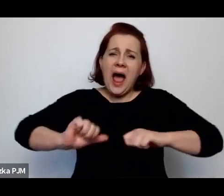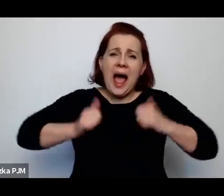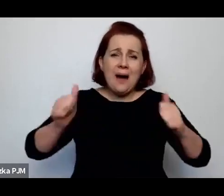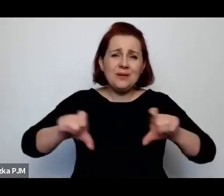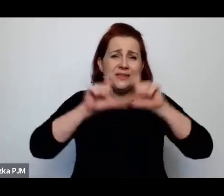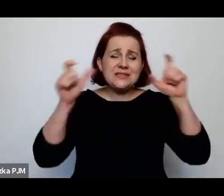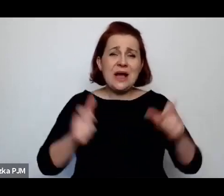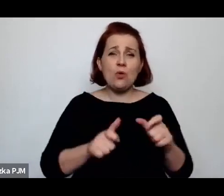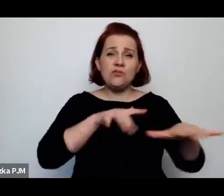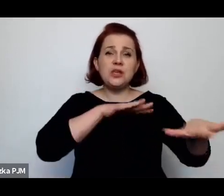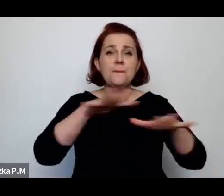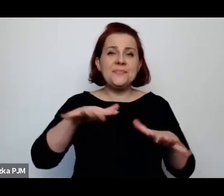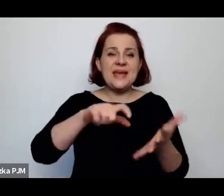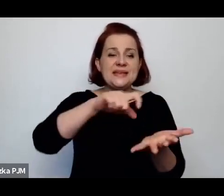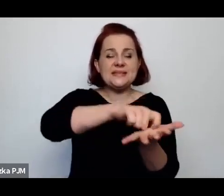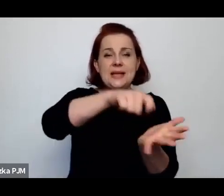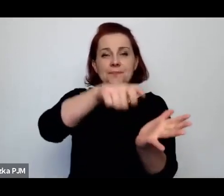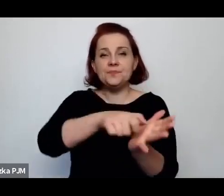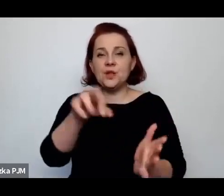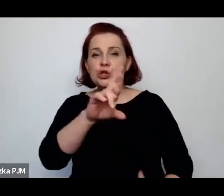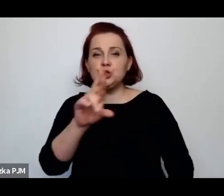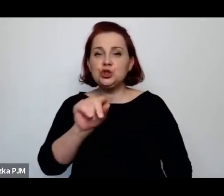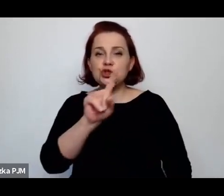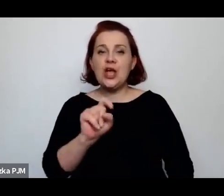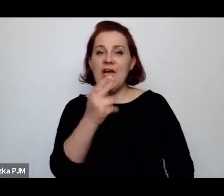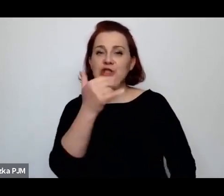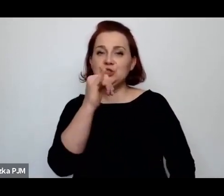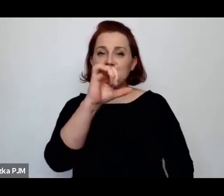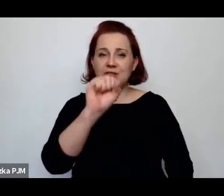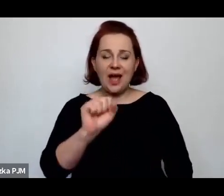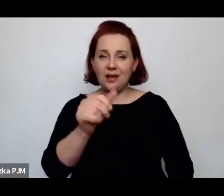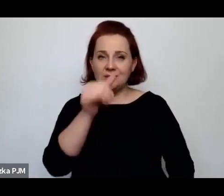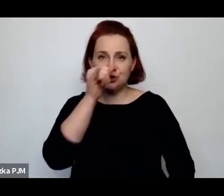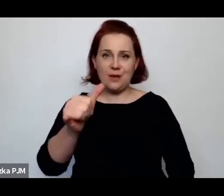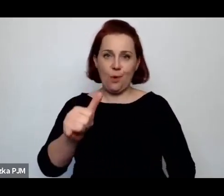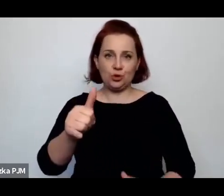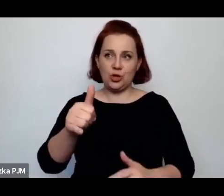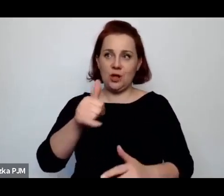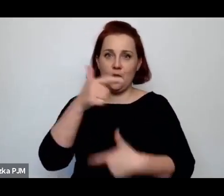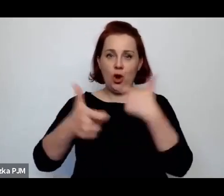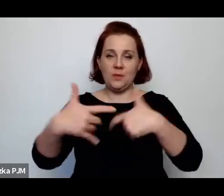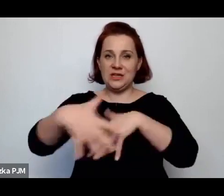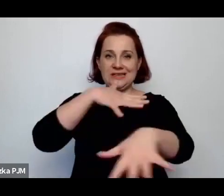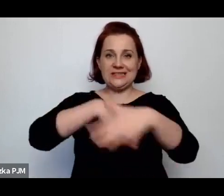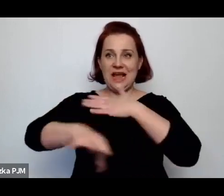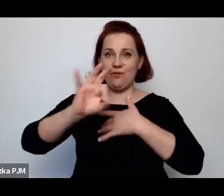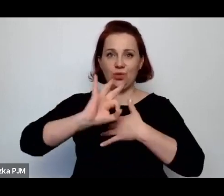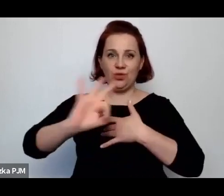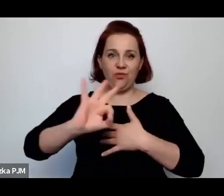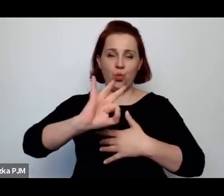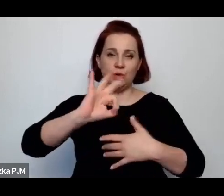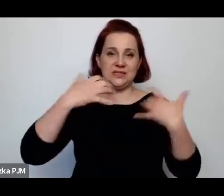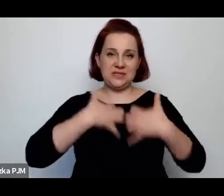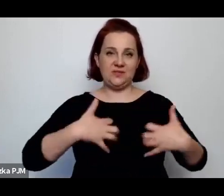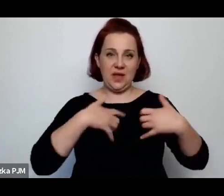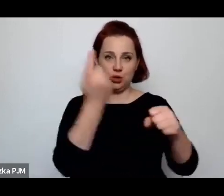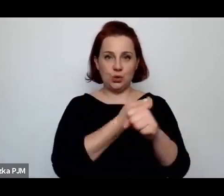żeby pozbawić ich możliwości uprawiania swojego zawodu i to był tak naprawdę wyłącznie